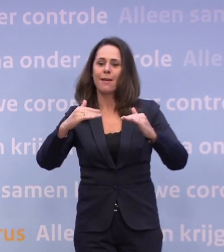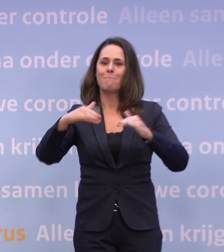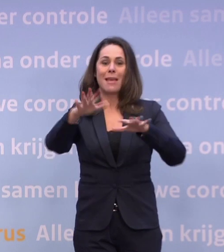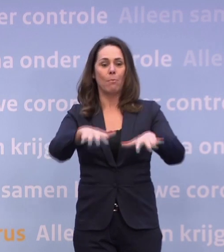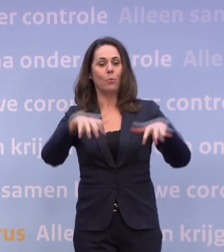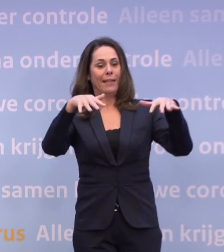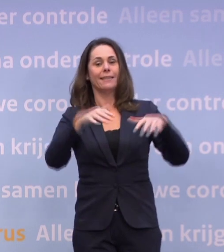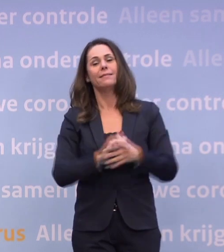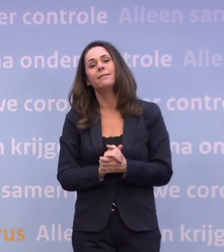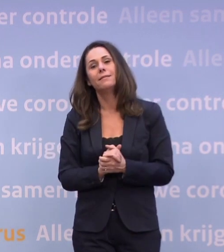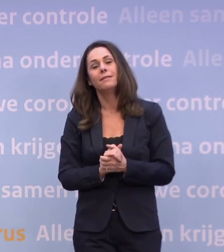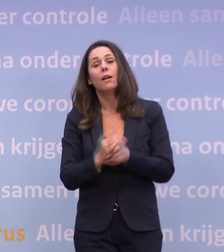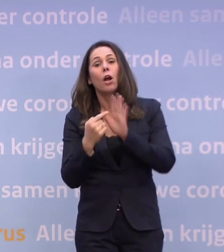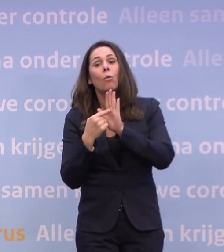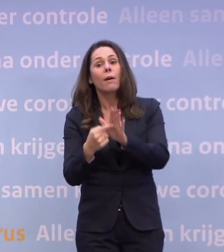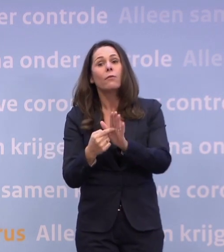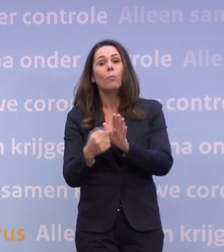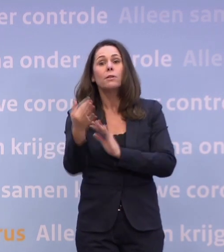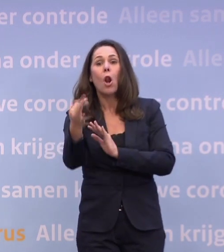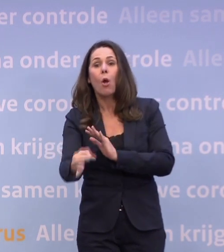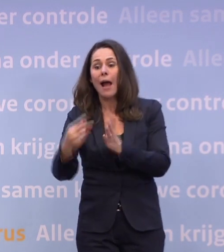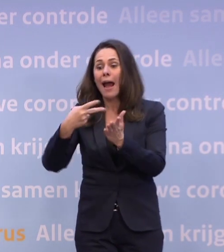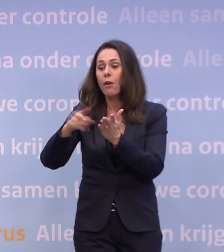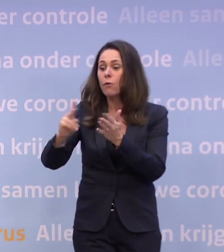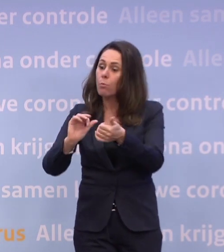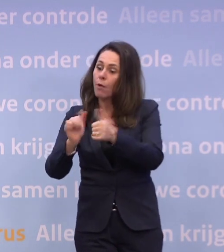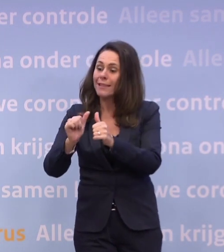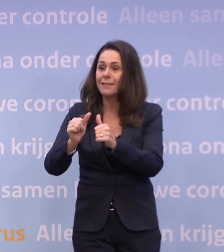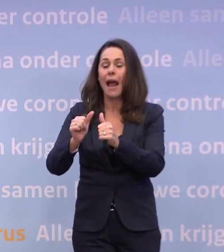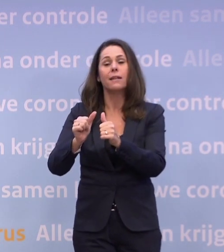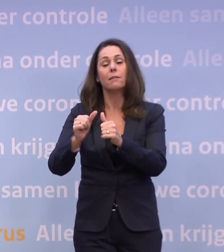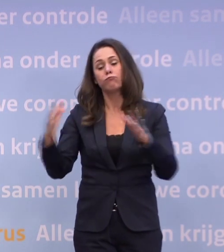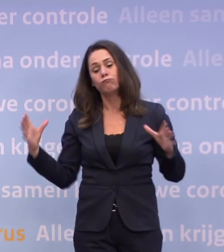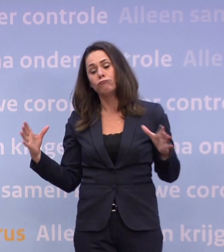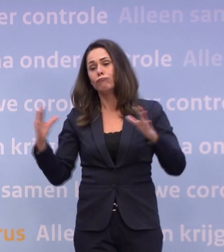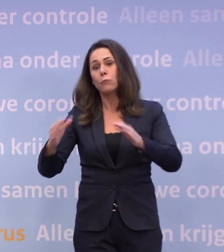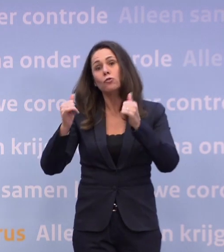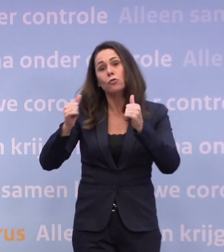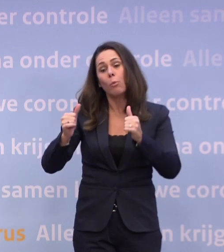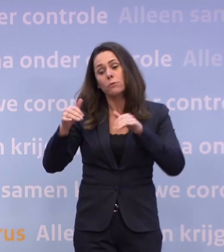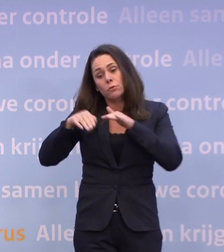Of bijvoorbeeld aan een proef met een lokale voetbalwedstrijd... ...met grotere groepen supporters in het stadion.